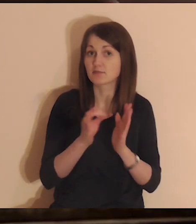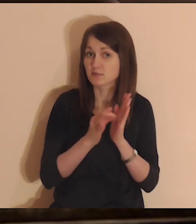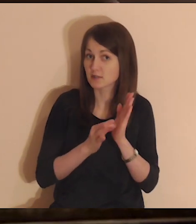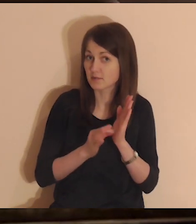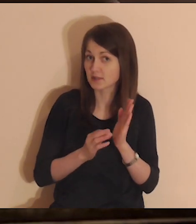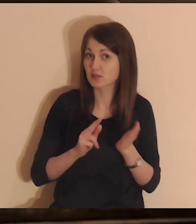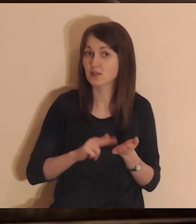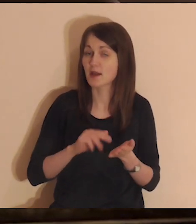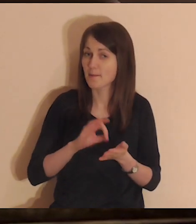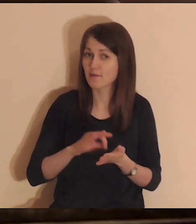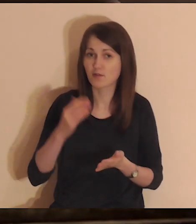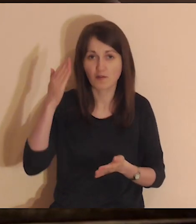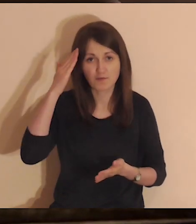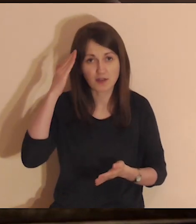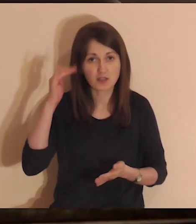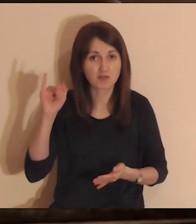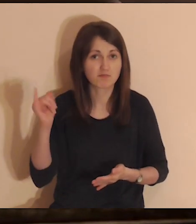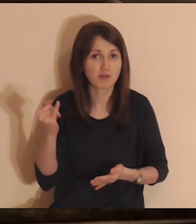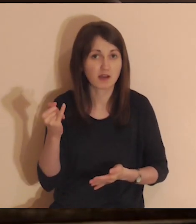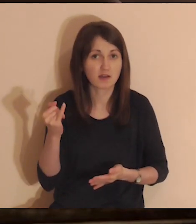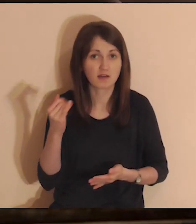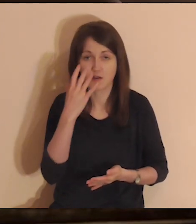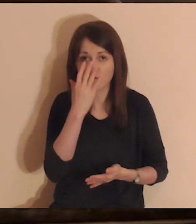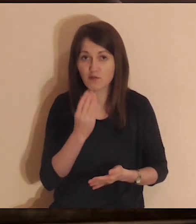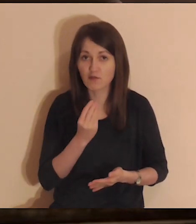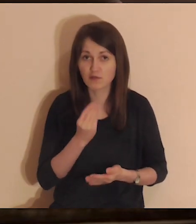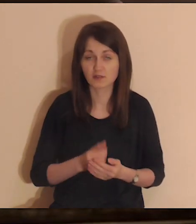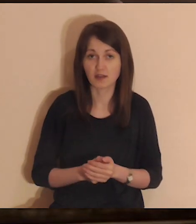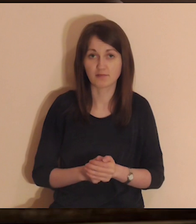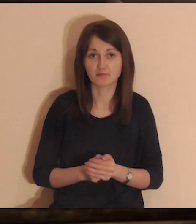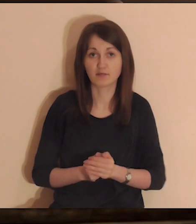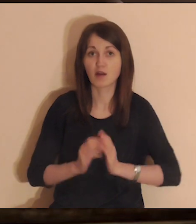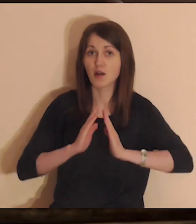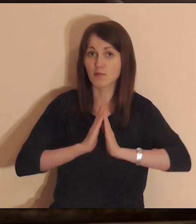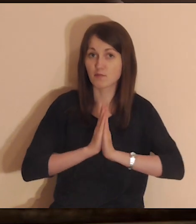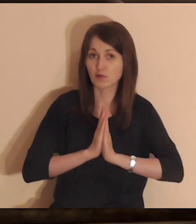Jeśli jesteś tutaj systematycznie na pewno już wiesz, jak to wygląda.